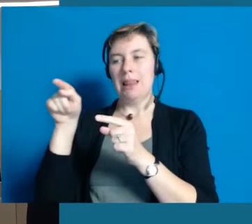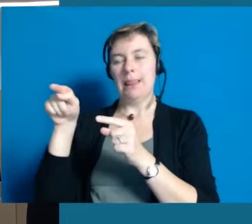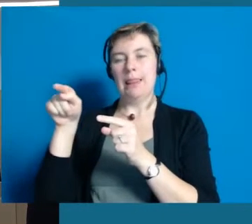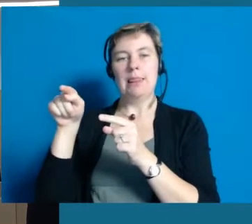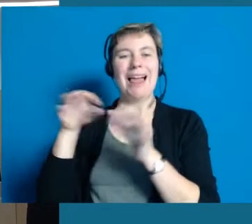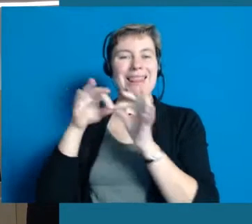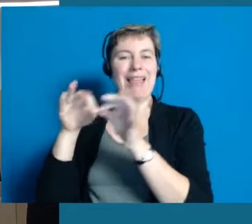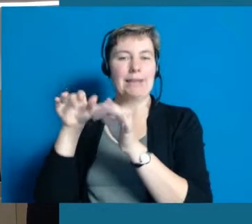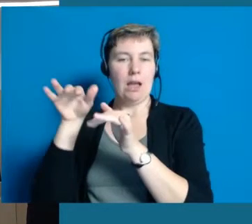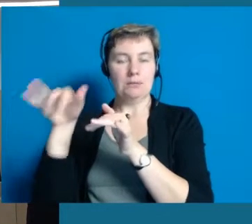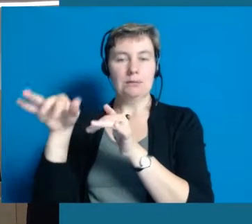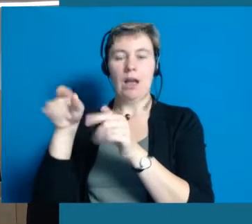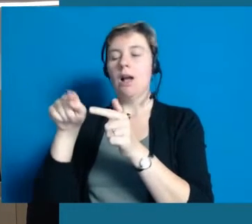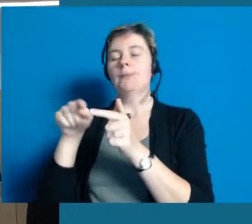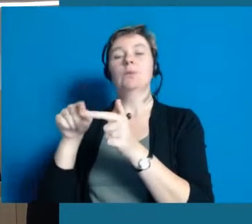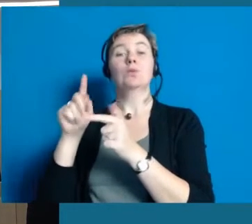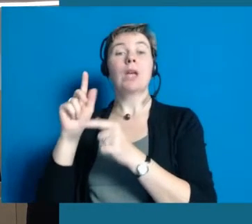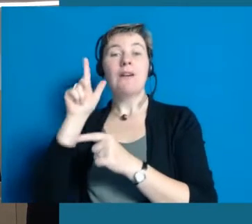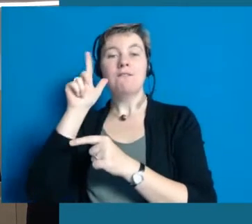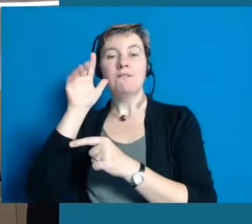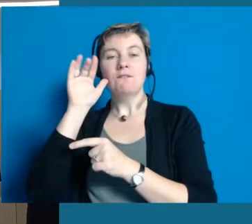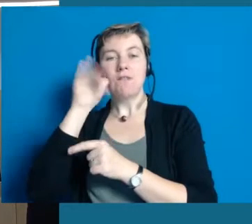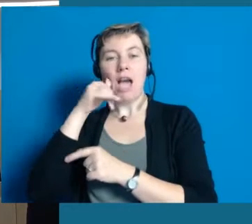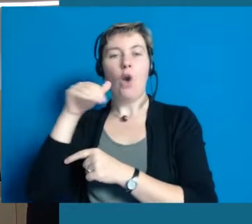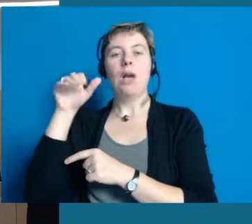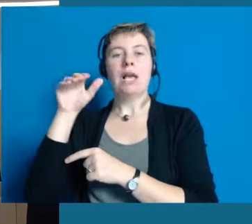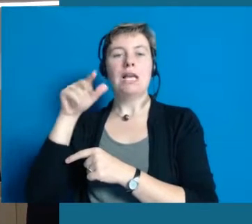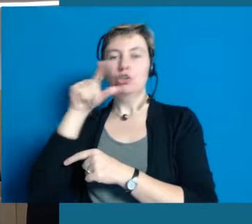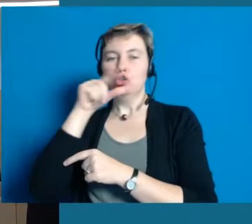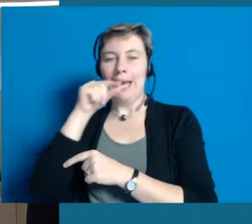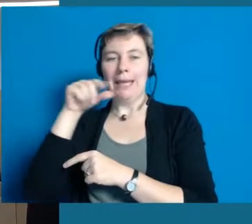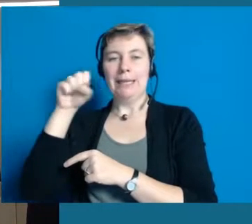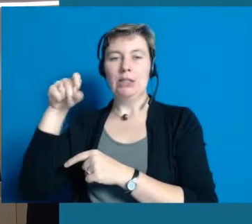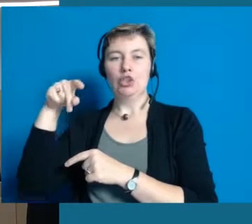und außerdem ist auch mitgekommen Frau Sperling, die Dame in weiß im Hintergrund,